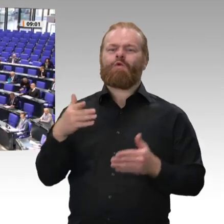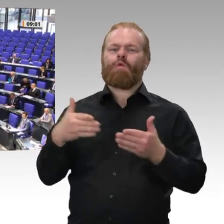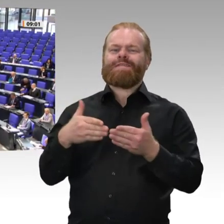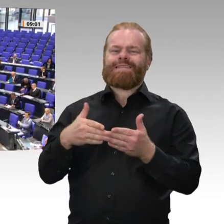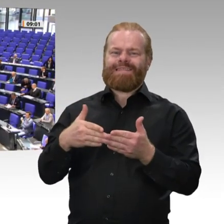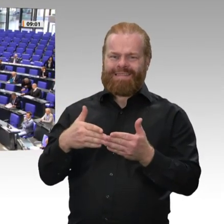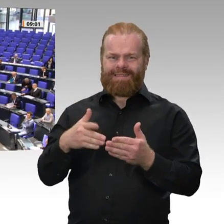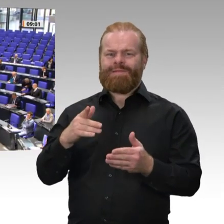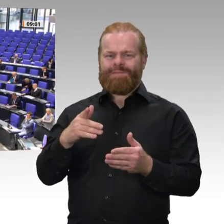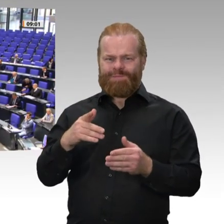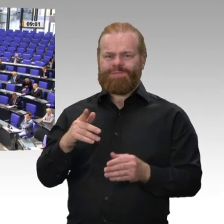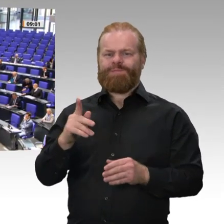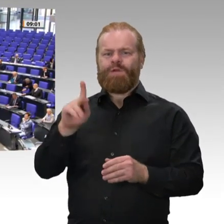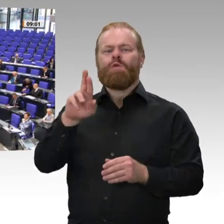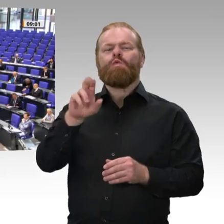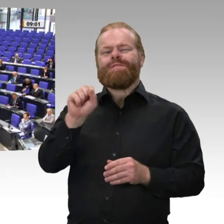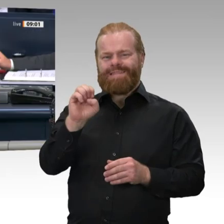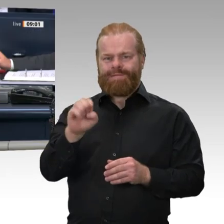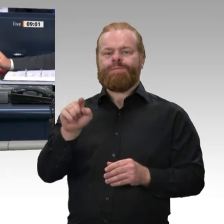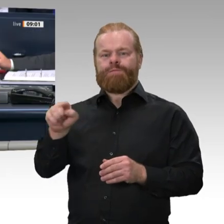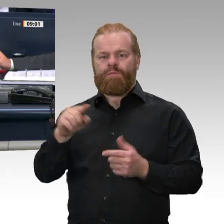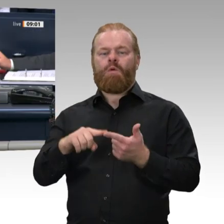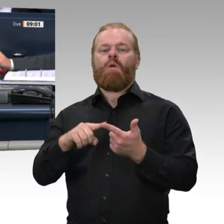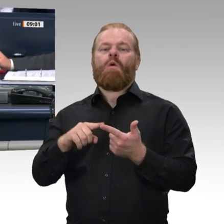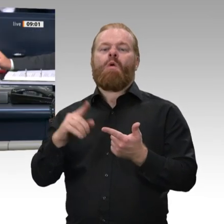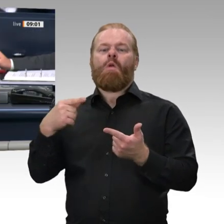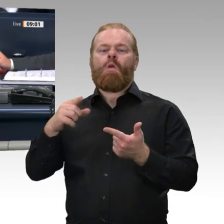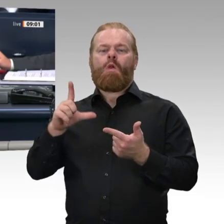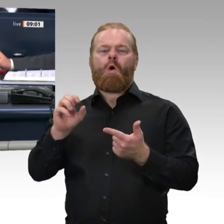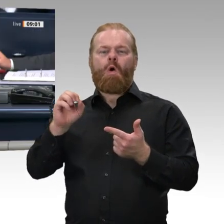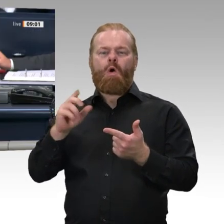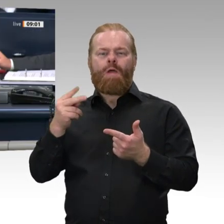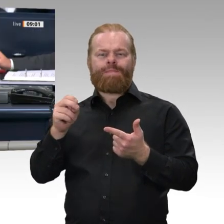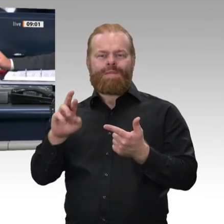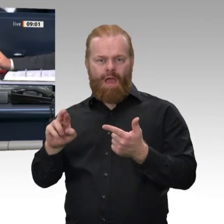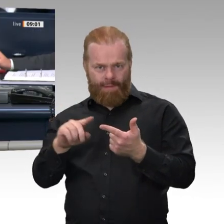gewählt. Interfraktionell sind folgende Änderungen der Tagesordnung vereinbart